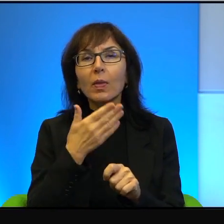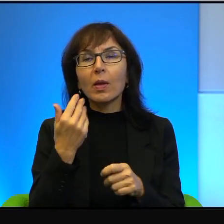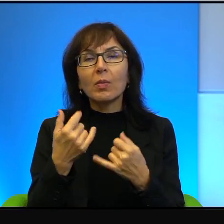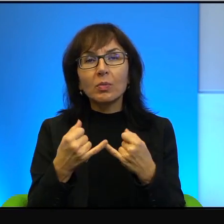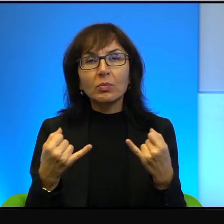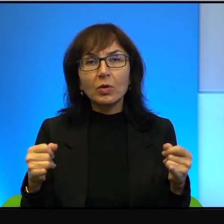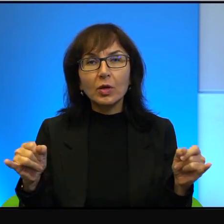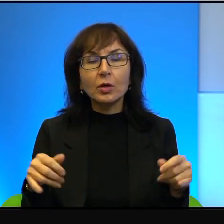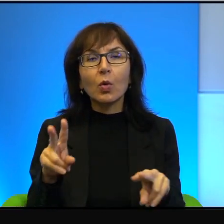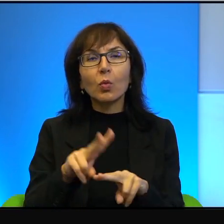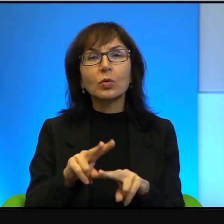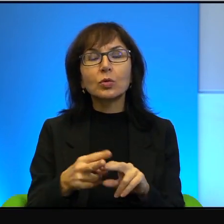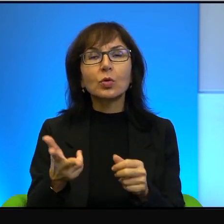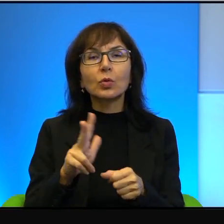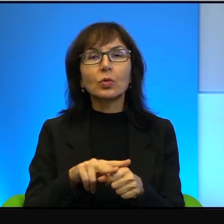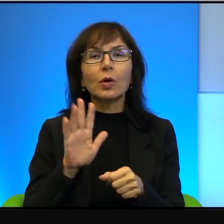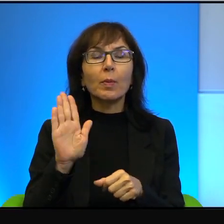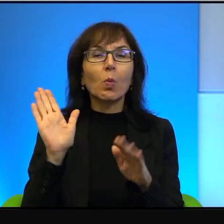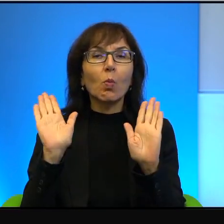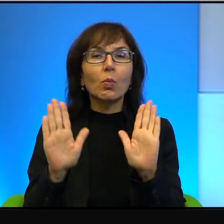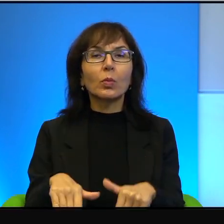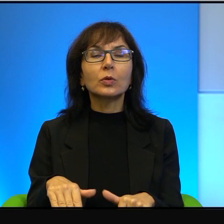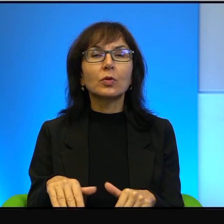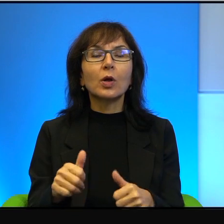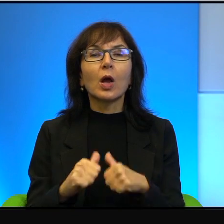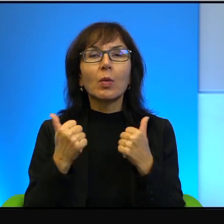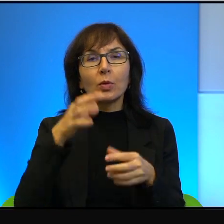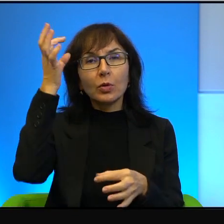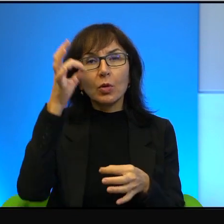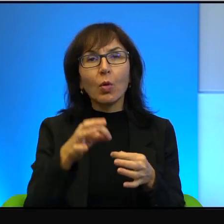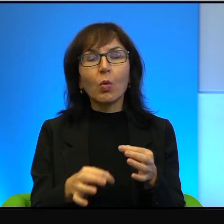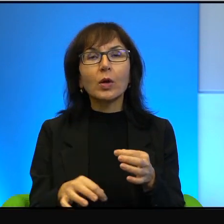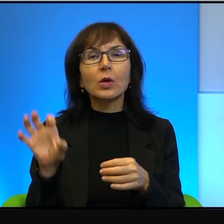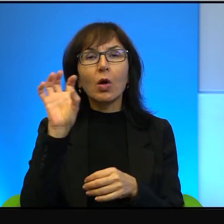które mają pozwolić, żeby ich dokładnie obejrzeć i jeżdżą do Izraela.